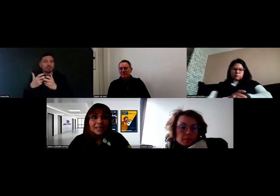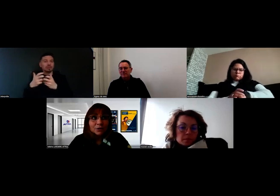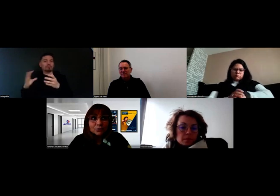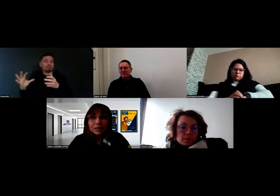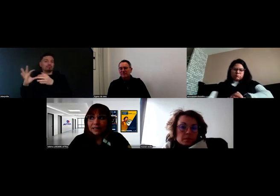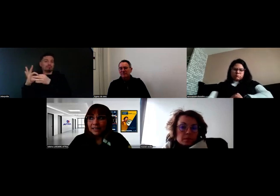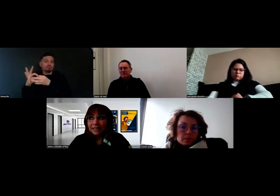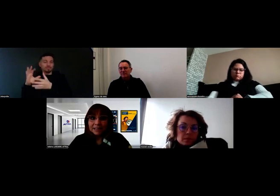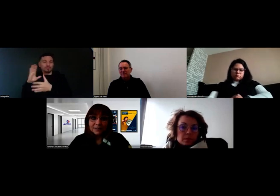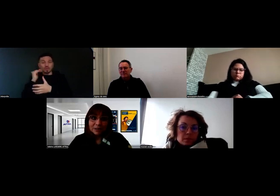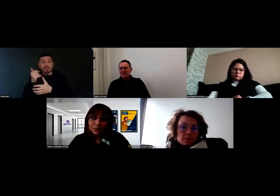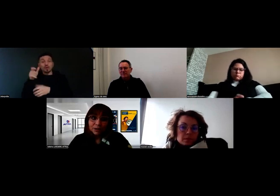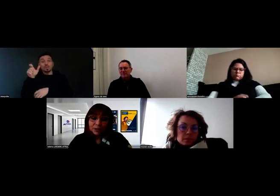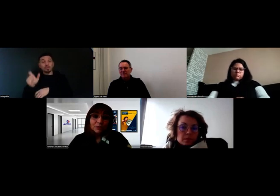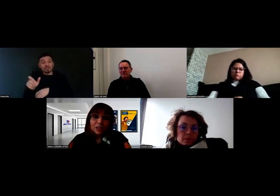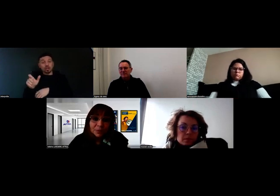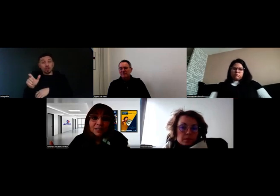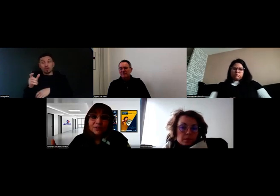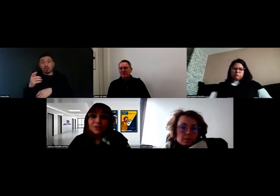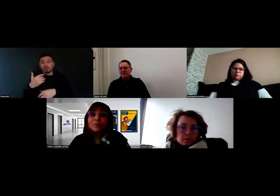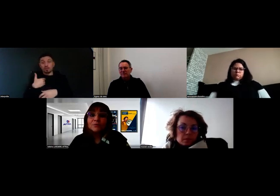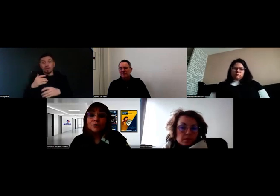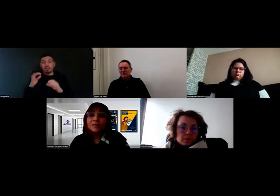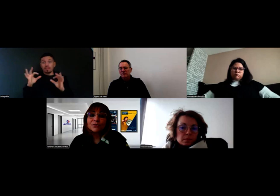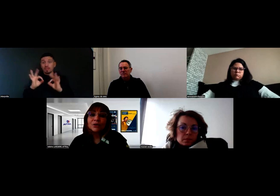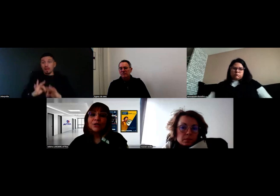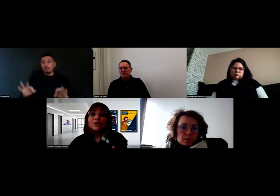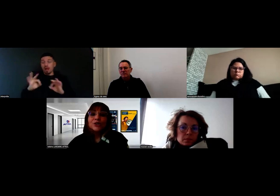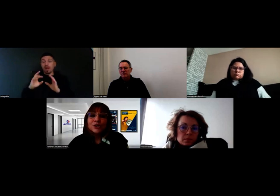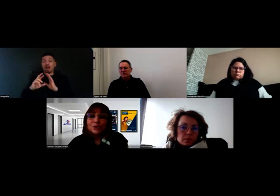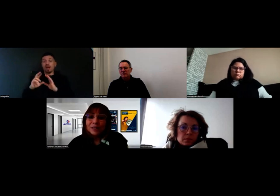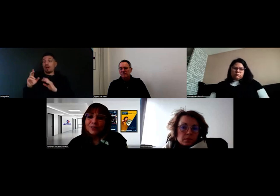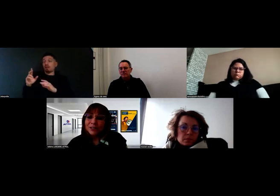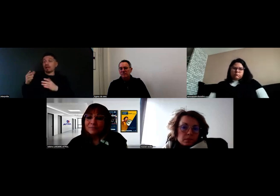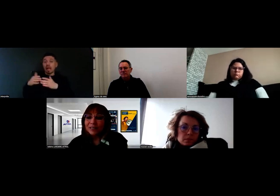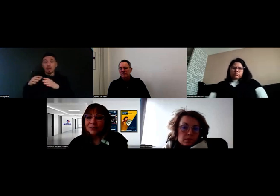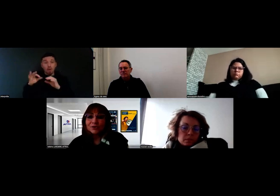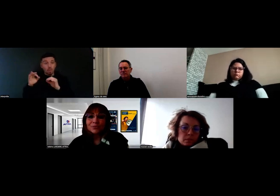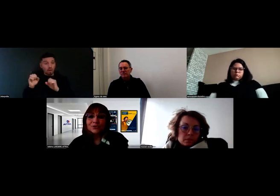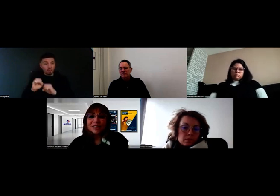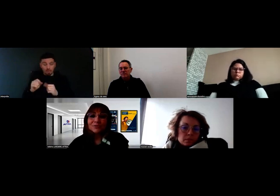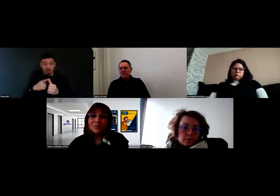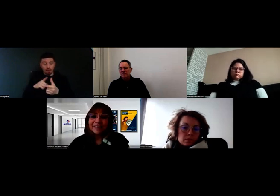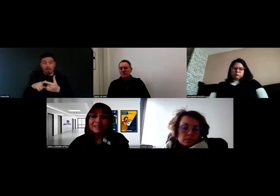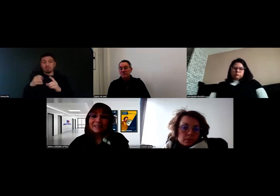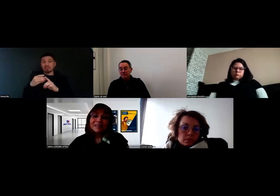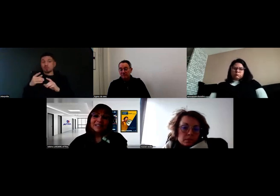Quand on a quelqu'un qui vient nous voir en disant : « j'ai pas de référent de parcours, parce que je sors de l'école et que je ne me suis inscrit nulle part »,